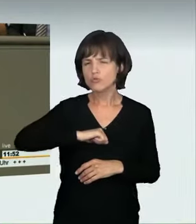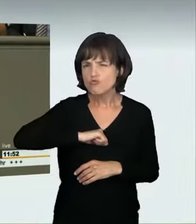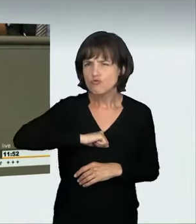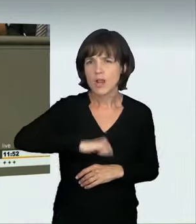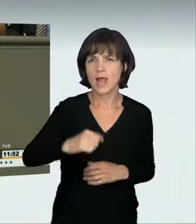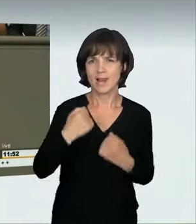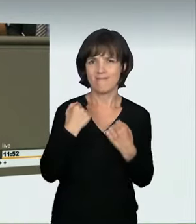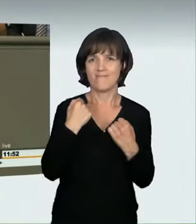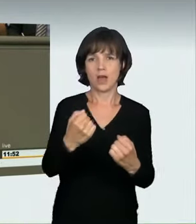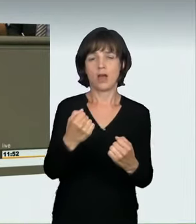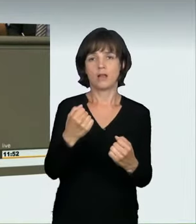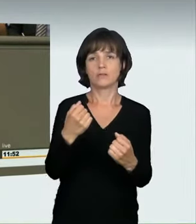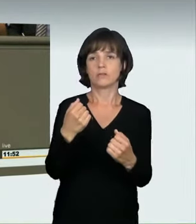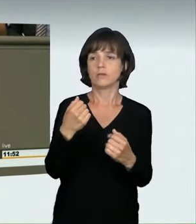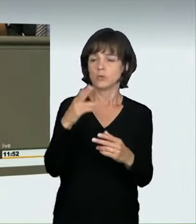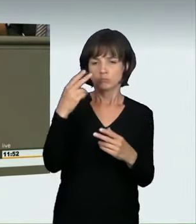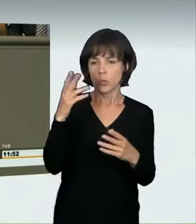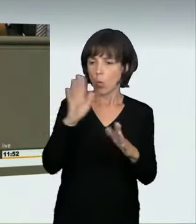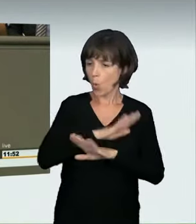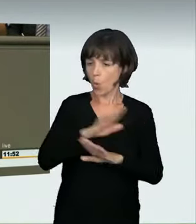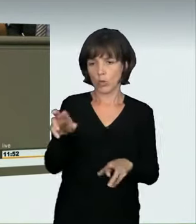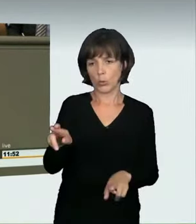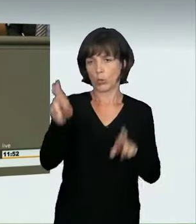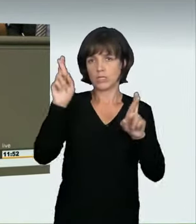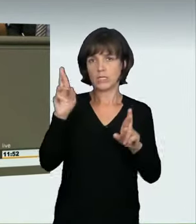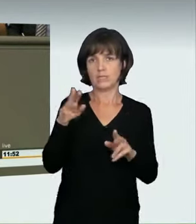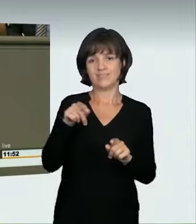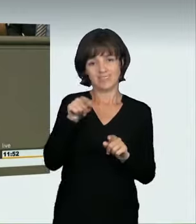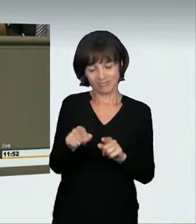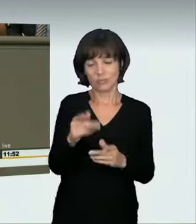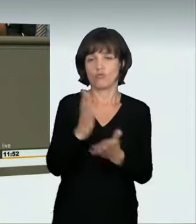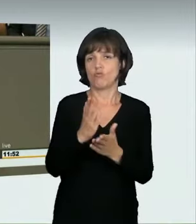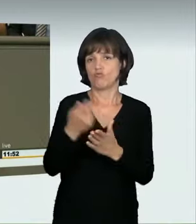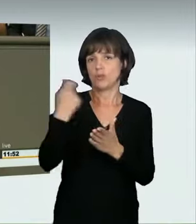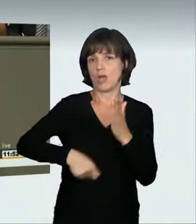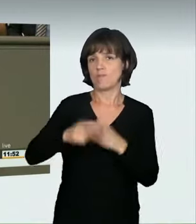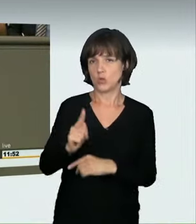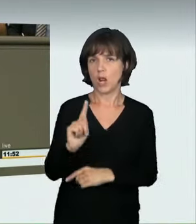und massiv zu schnelles Fahren. Es soll in diesen Fällen die Möglichkeit geben,